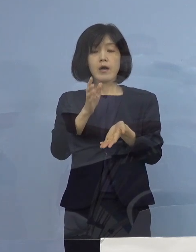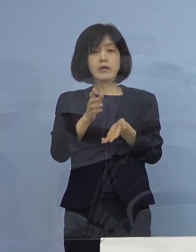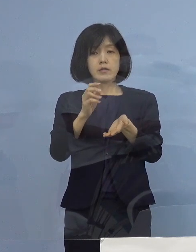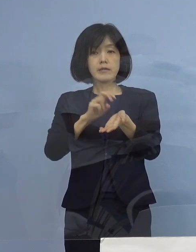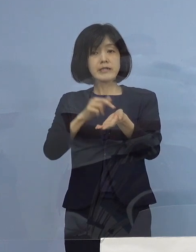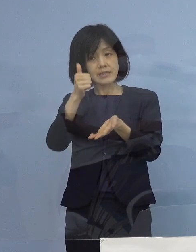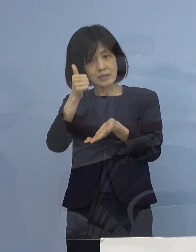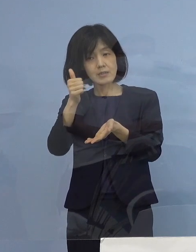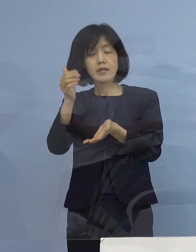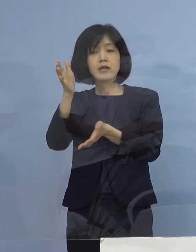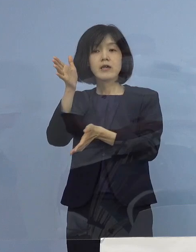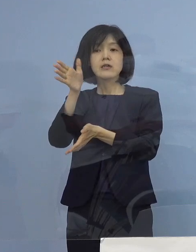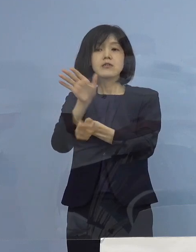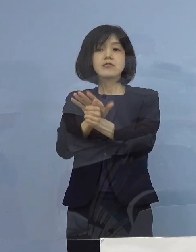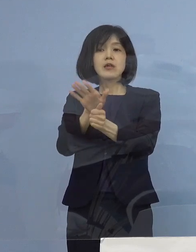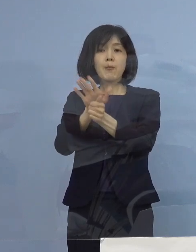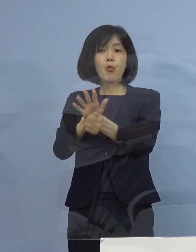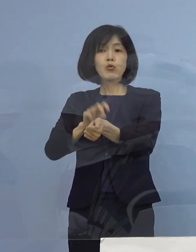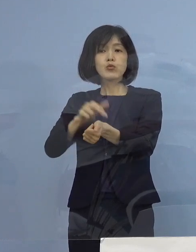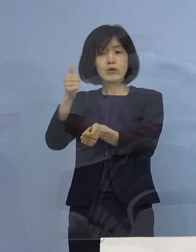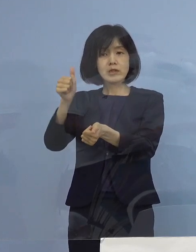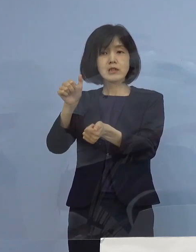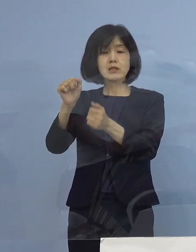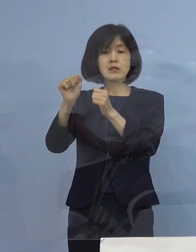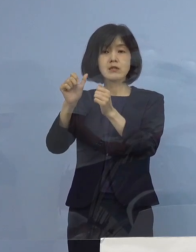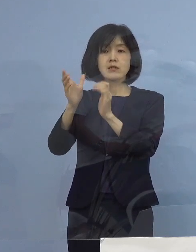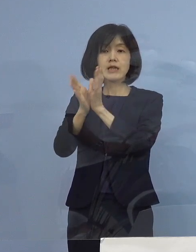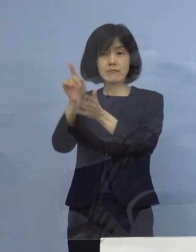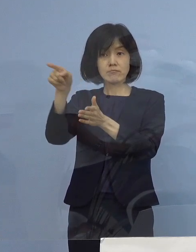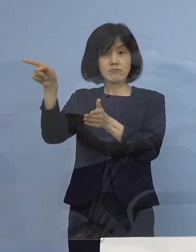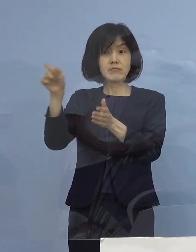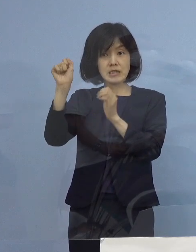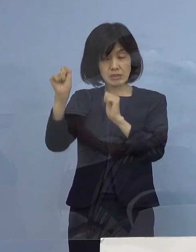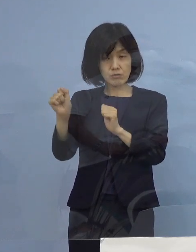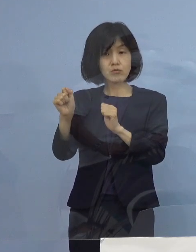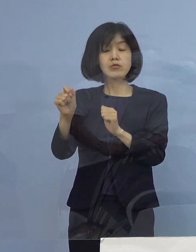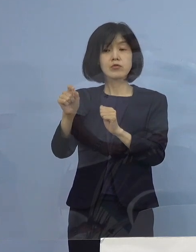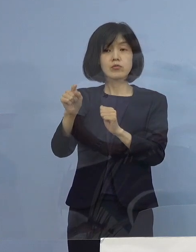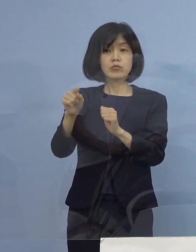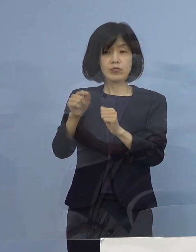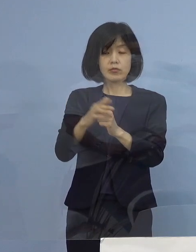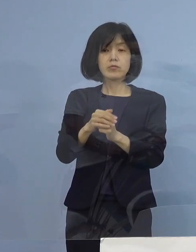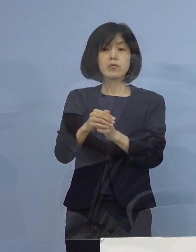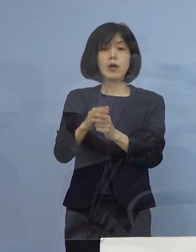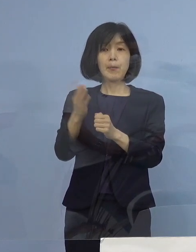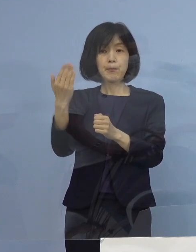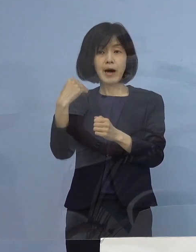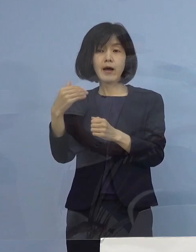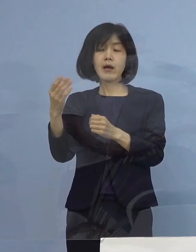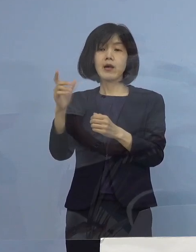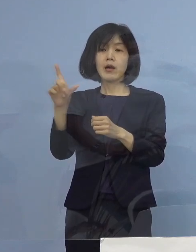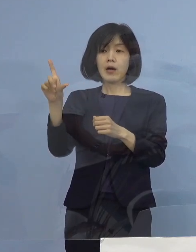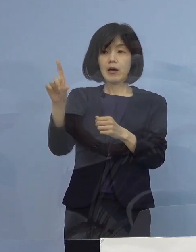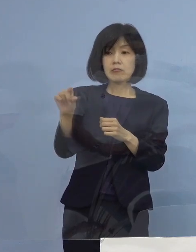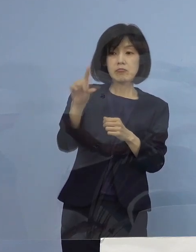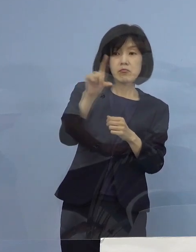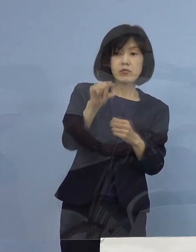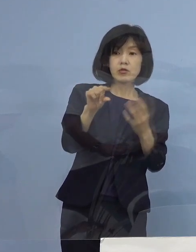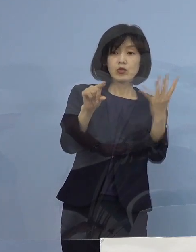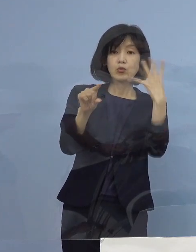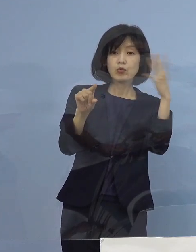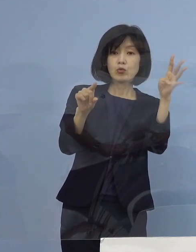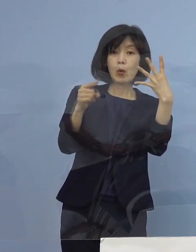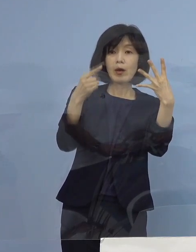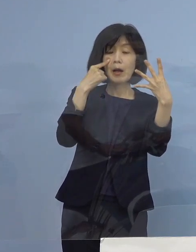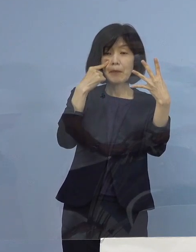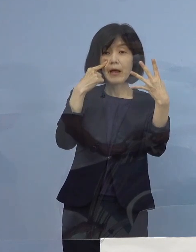これは県の医師会の皆さん方が あの4月の「第4波」大変な1か月で773名でた時に